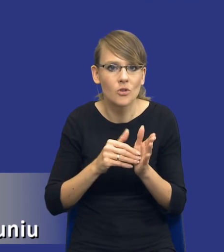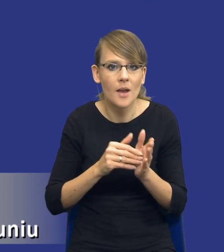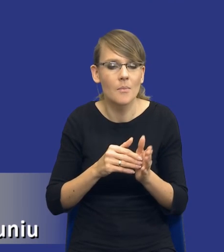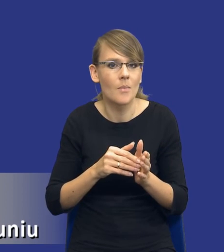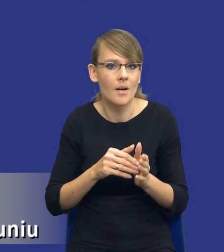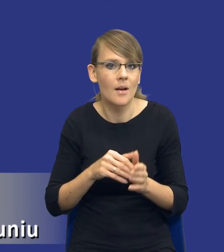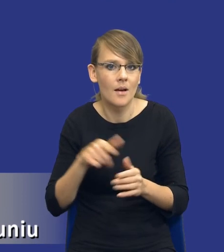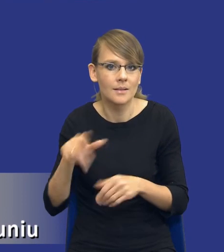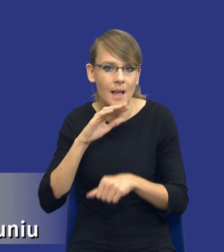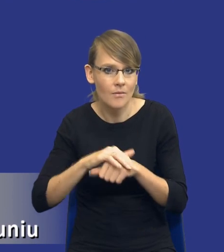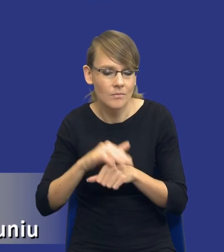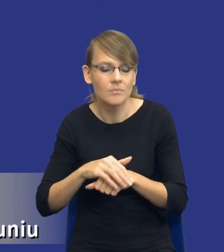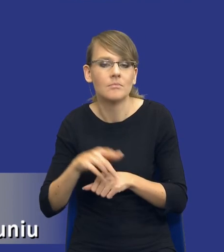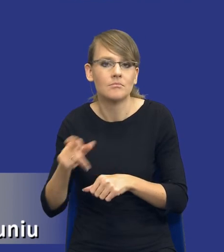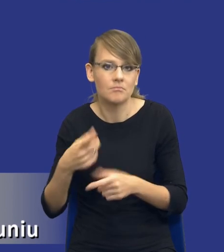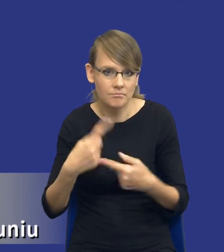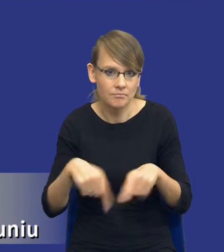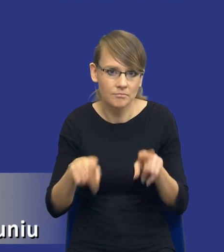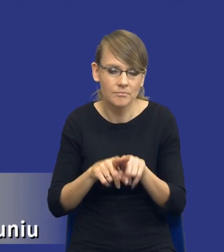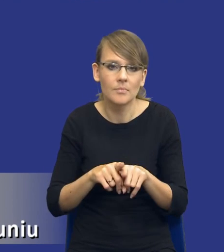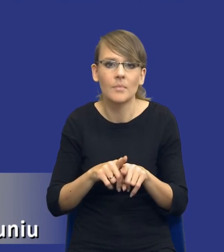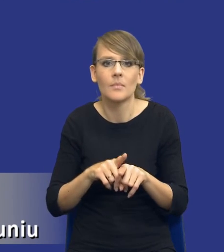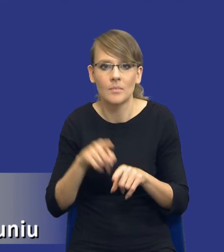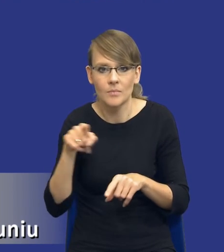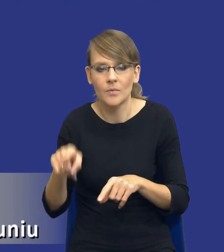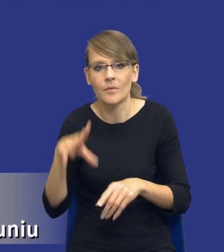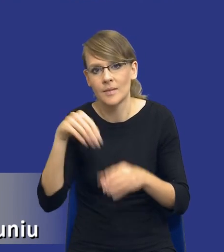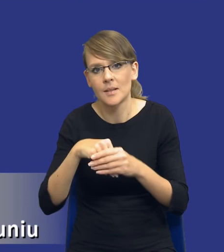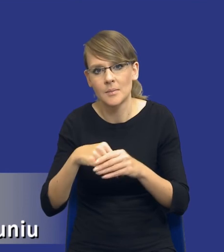zamawiającego właśnie w perspektywie zasady efektywności zamówień.